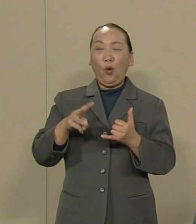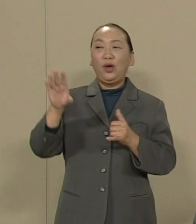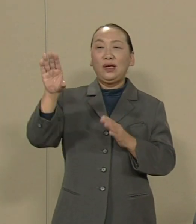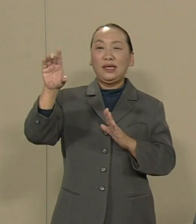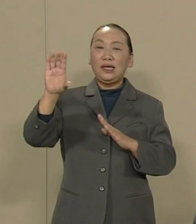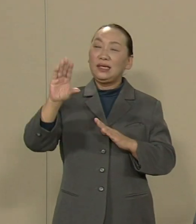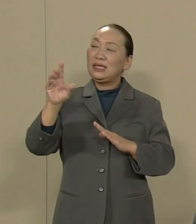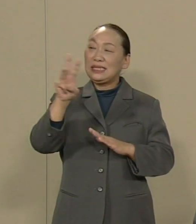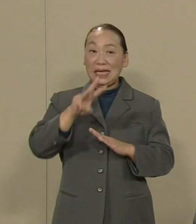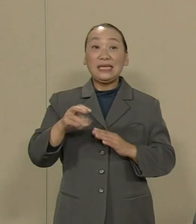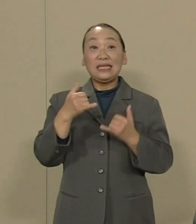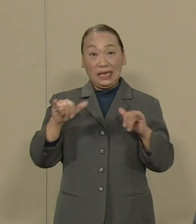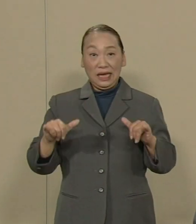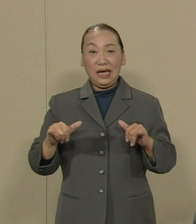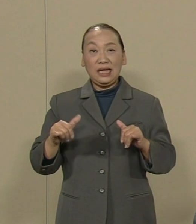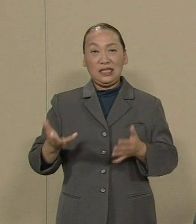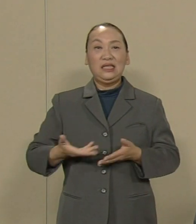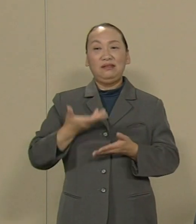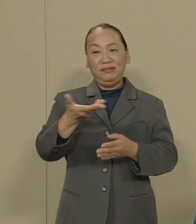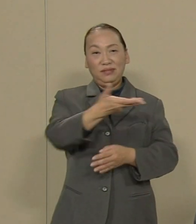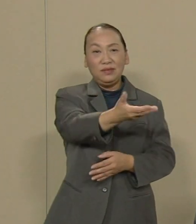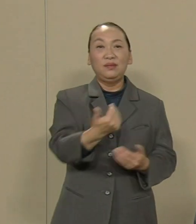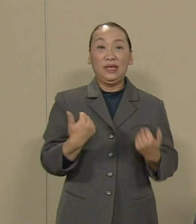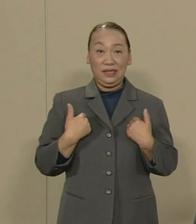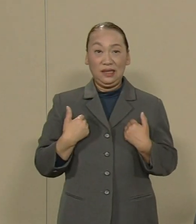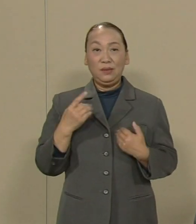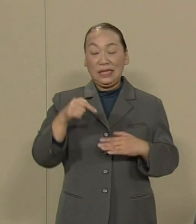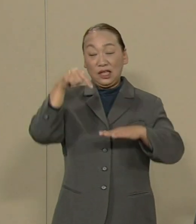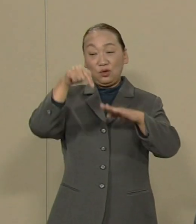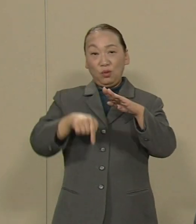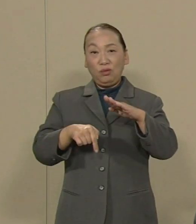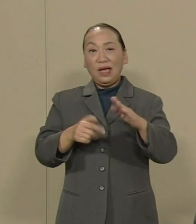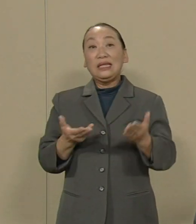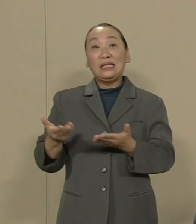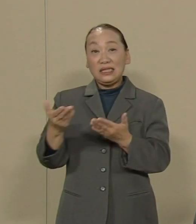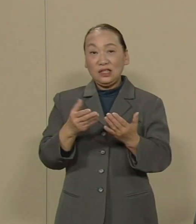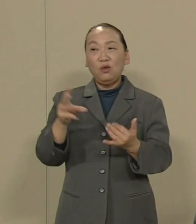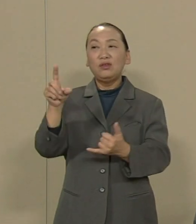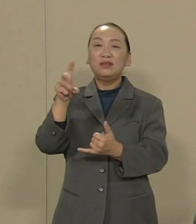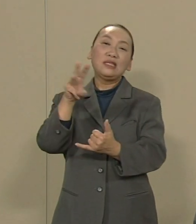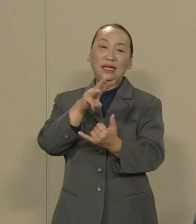また 直下型地震への災害対策 ということもいわれます